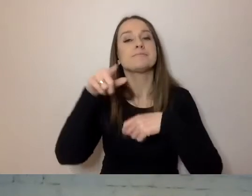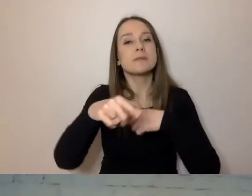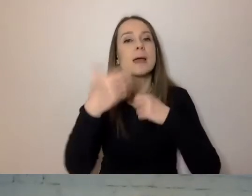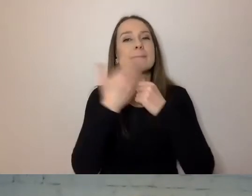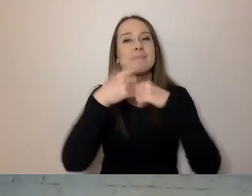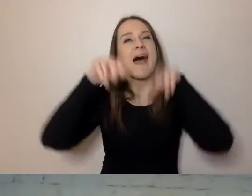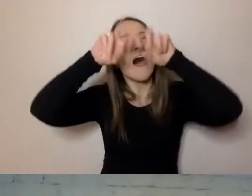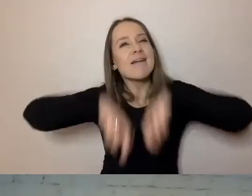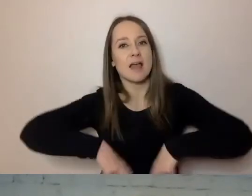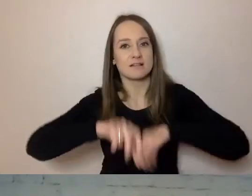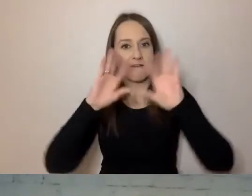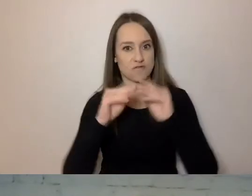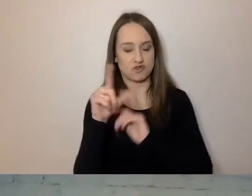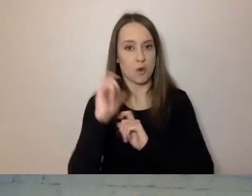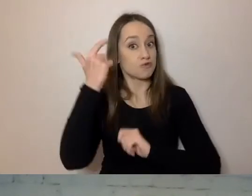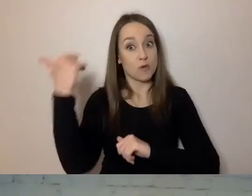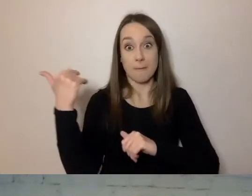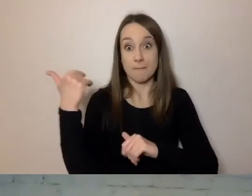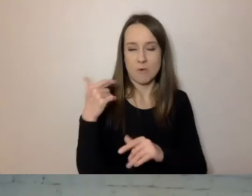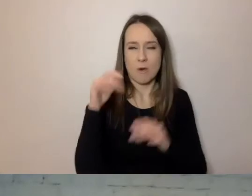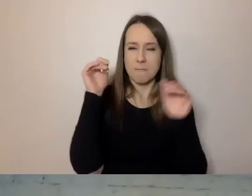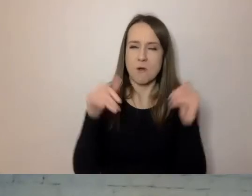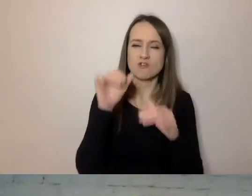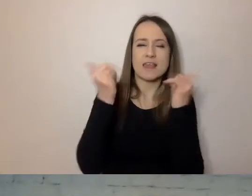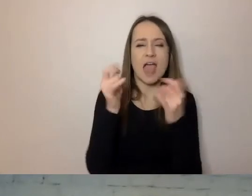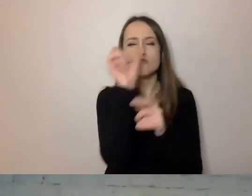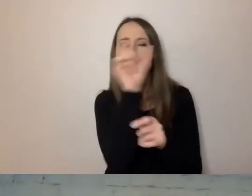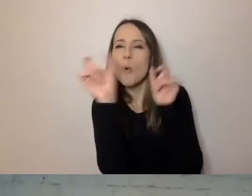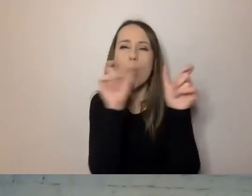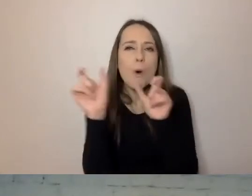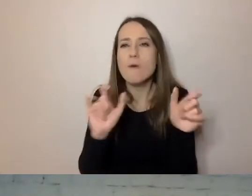Wszystko, co dało się zmierzyć: jaki rodzaj słów jest używany, jak często,